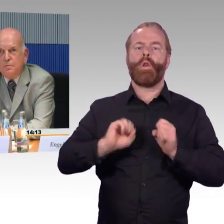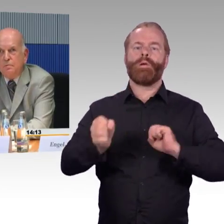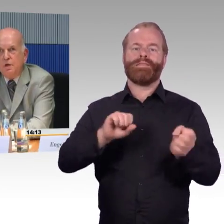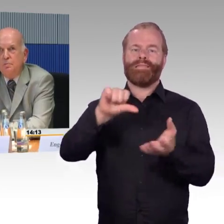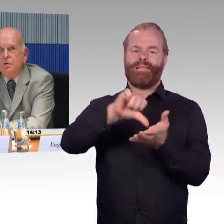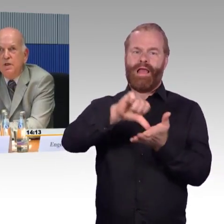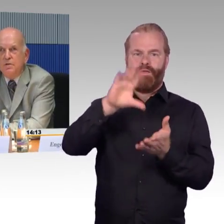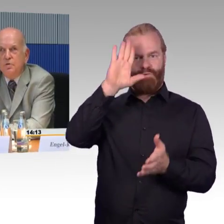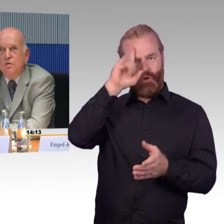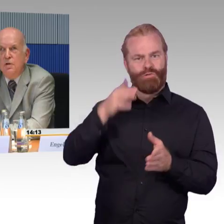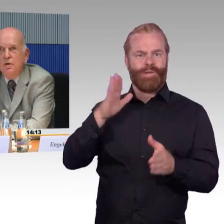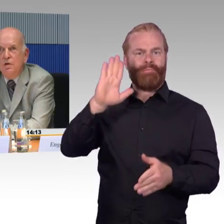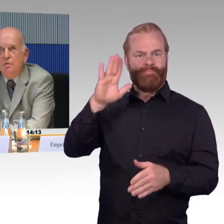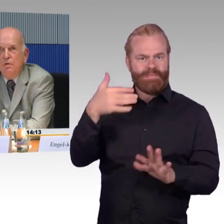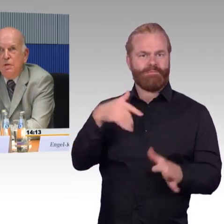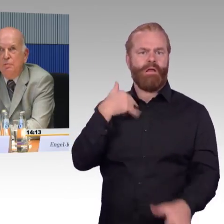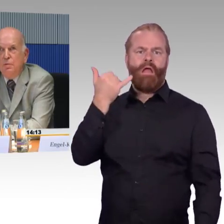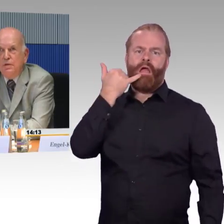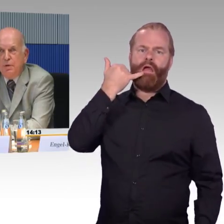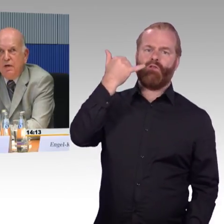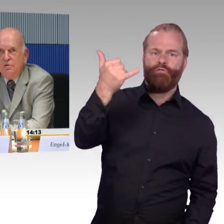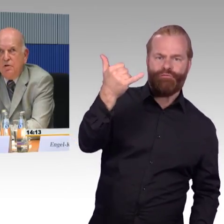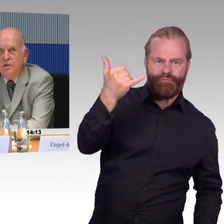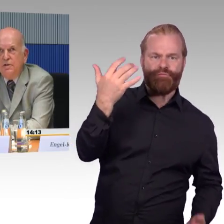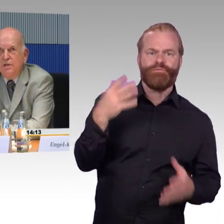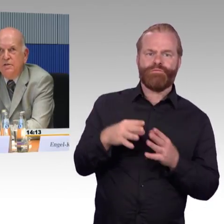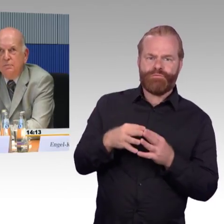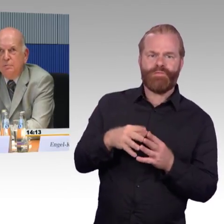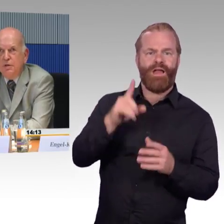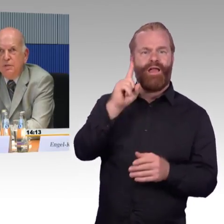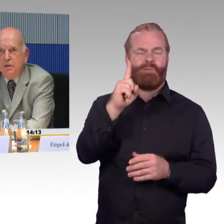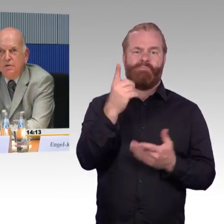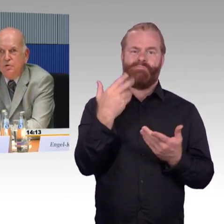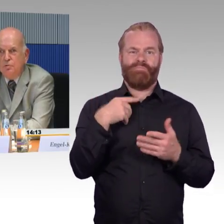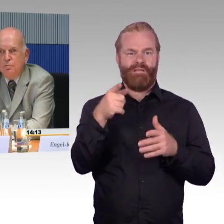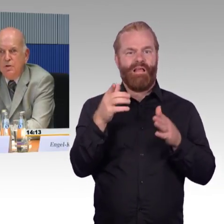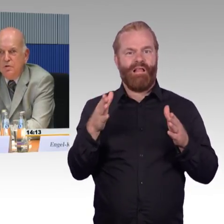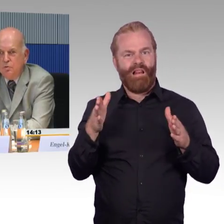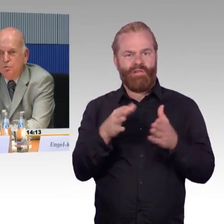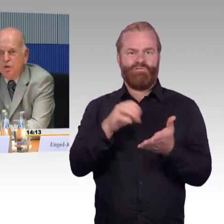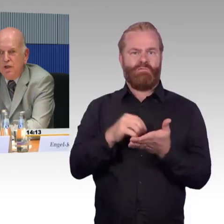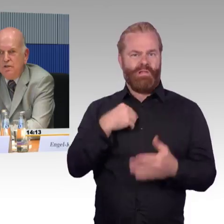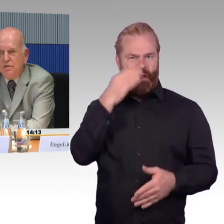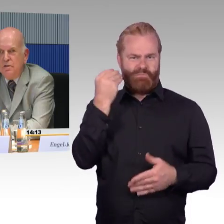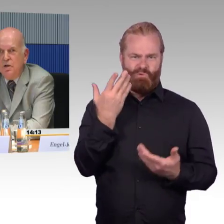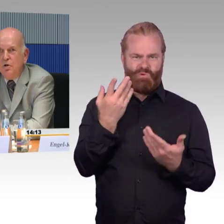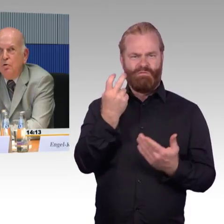Ich musste also das privat organisieren, damit mich jemand zum Zug begleitet.